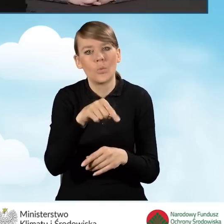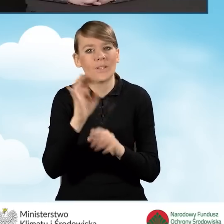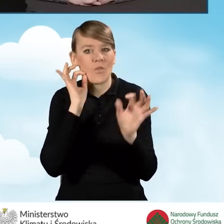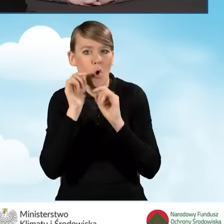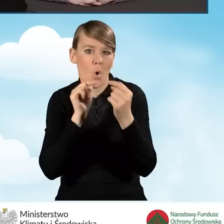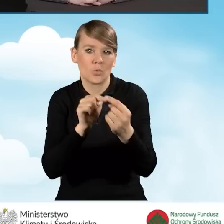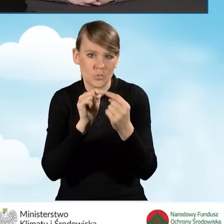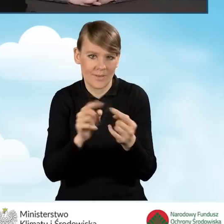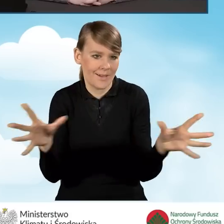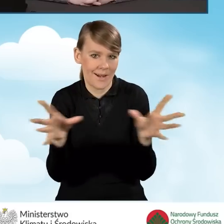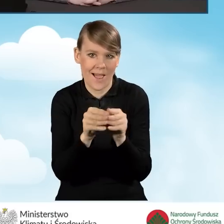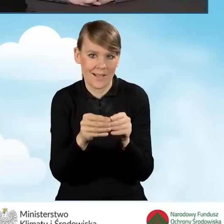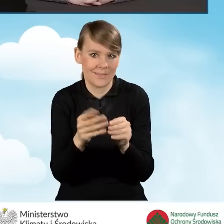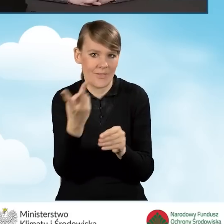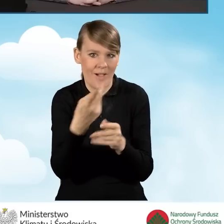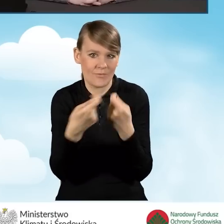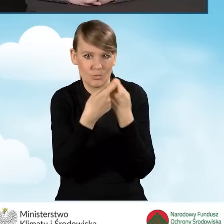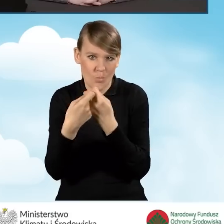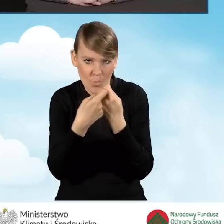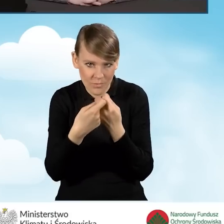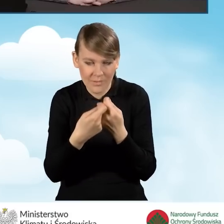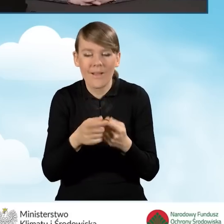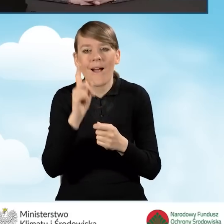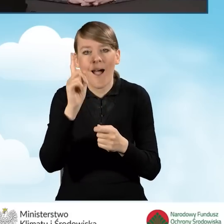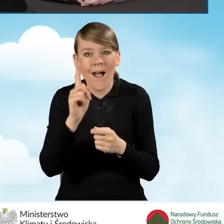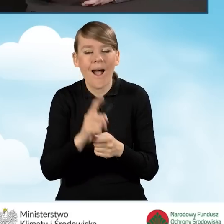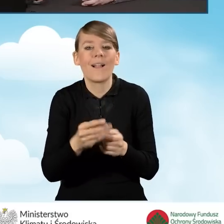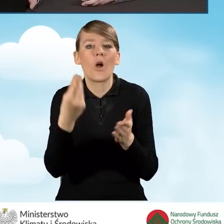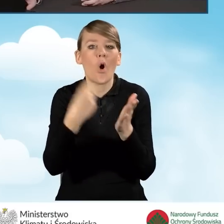ale oczywiście każda rozlicza swoje koszty w swoim własnym zakresie.